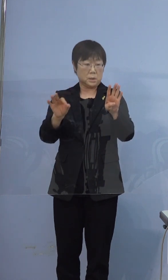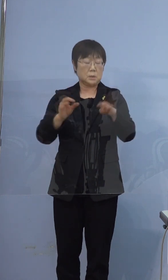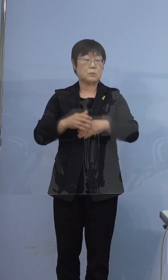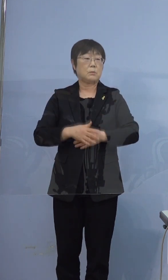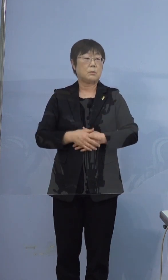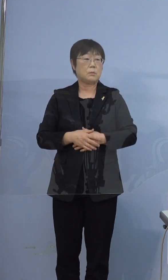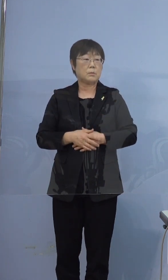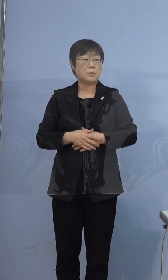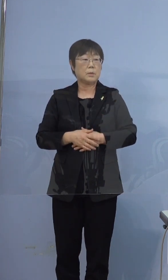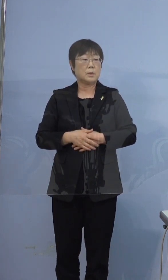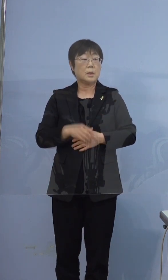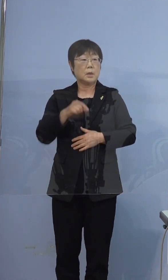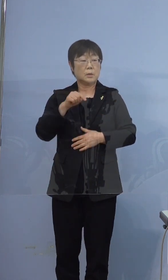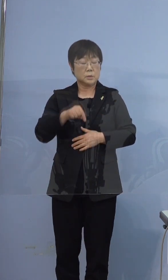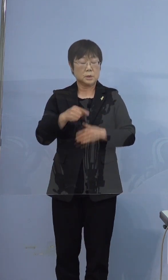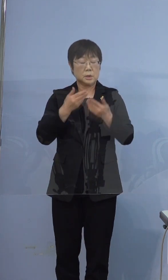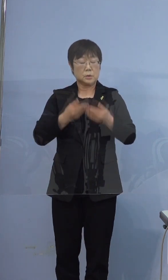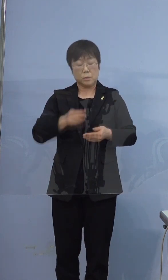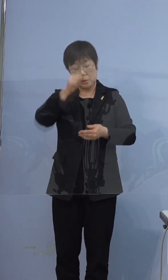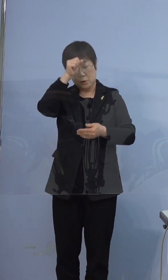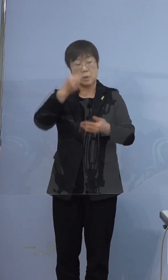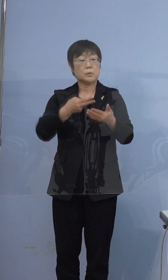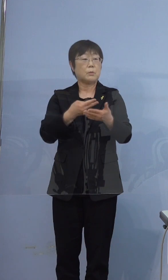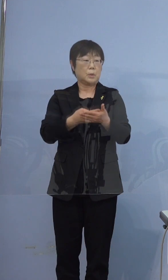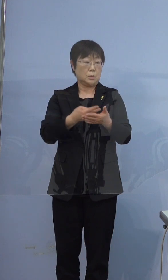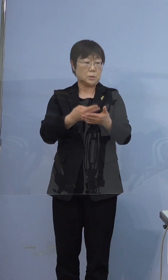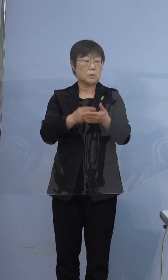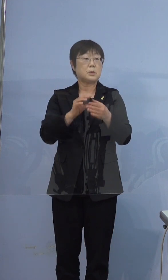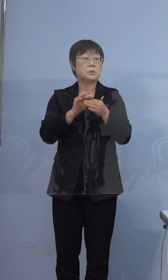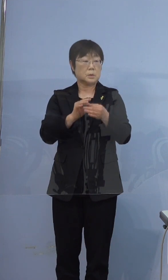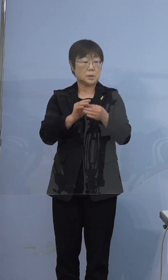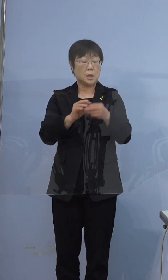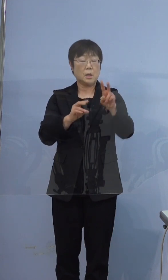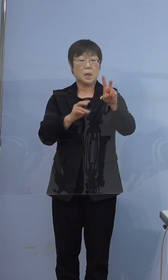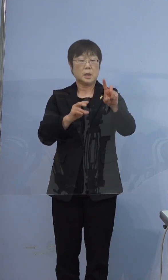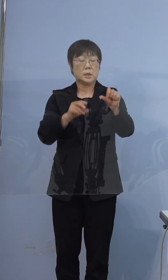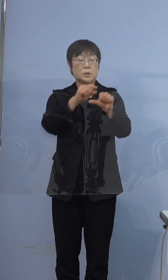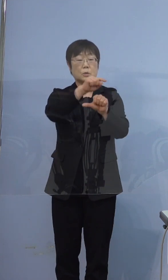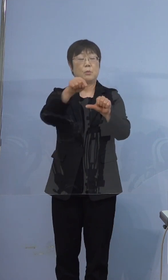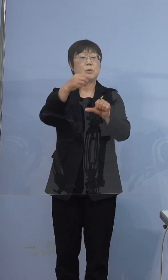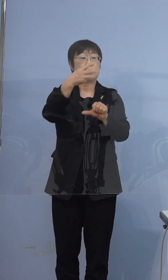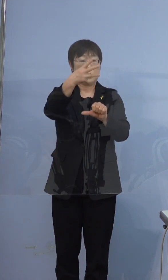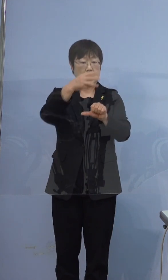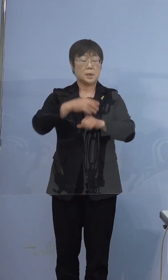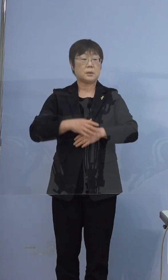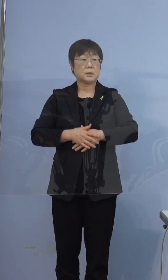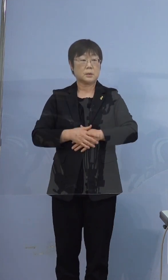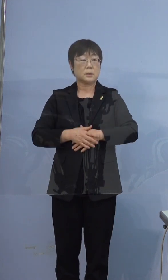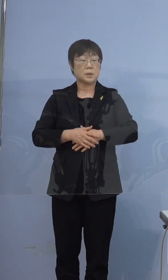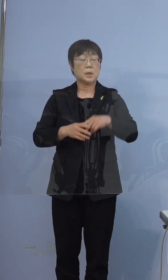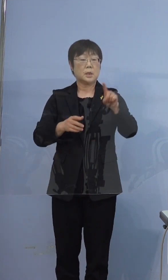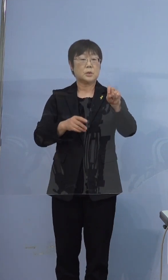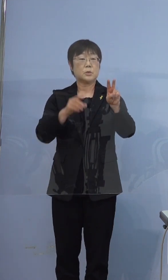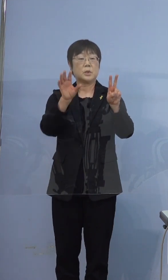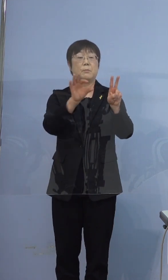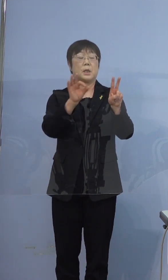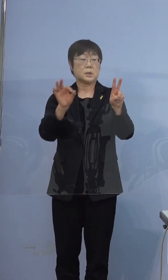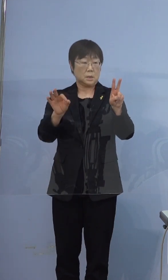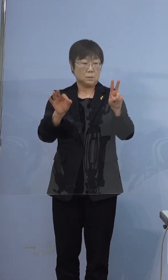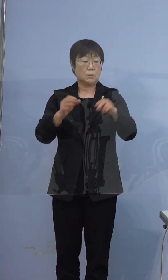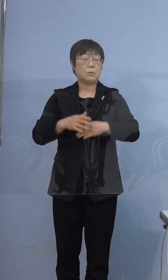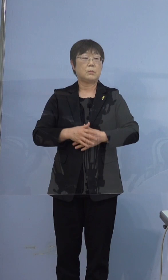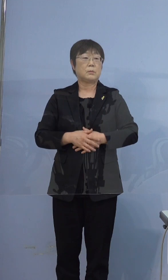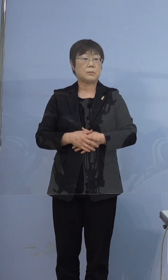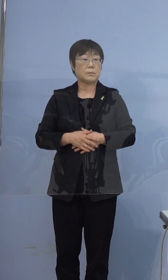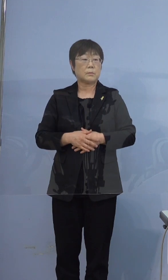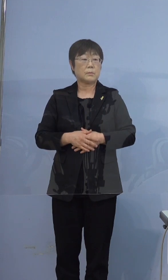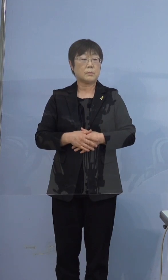うち重症者用の病床は 25（床）分の3（床）で12パーセントです